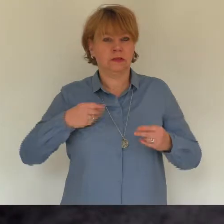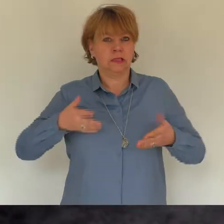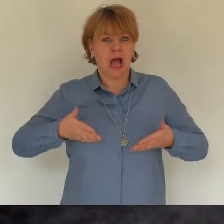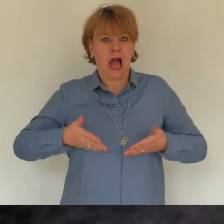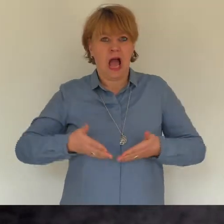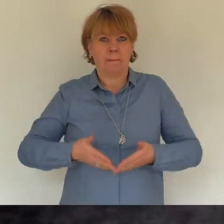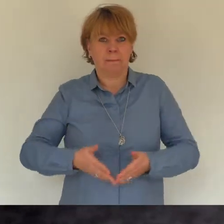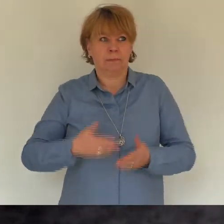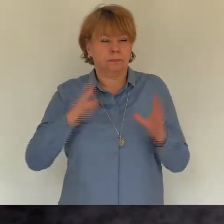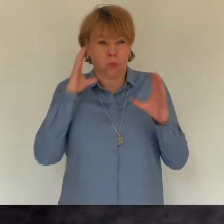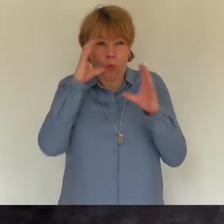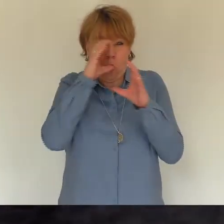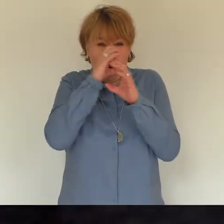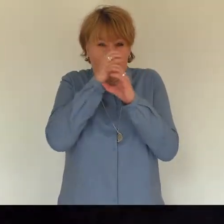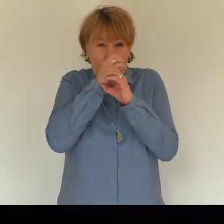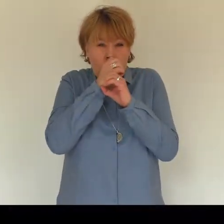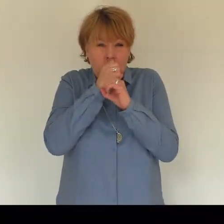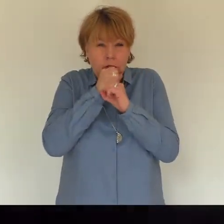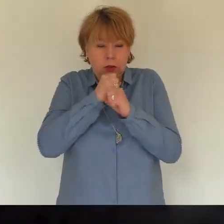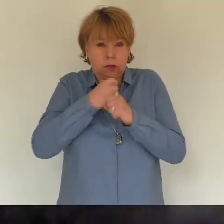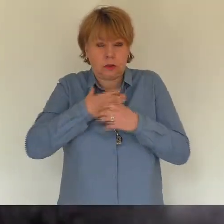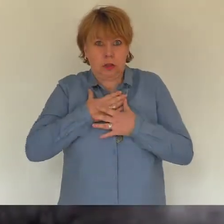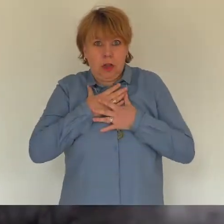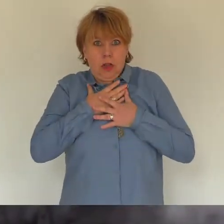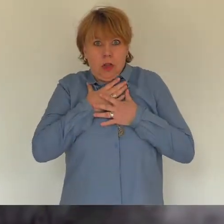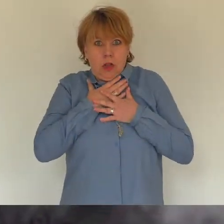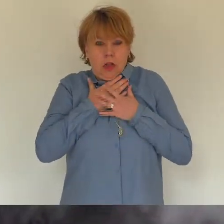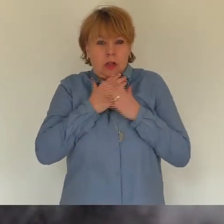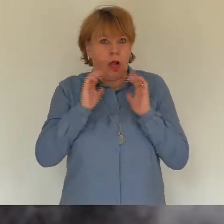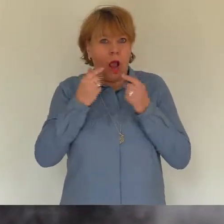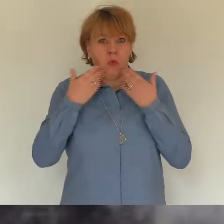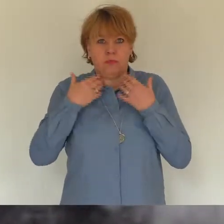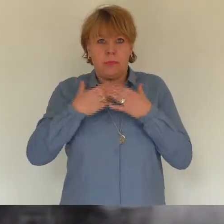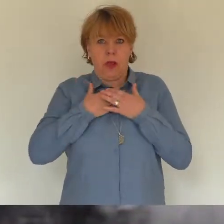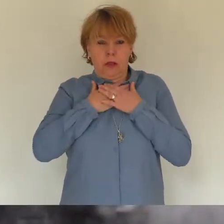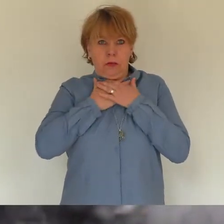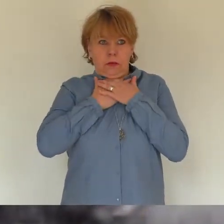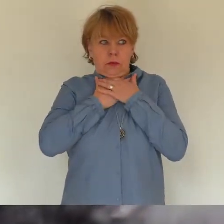Aufstehen im Dunkeln ging nicht, das Gleichgewicht nicht vorhanden...